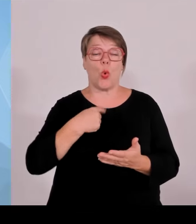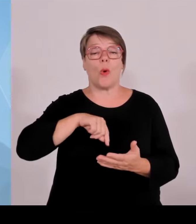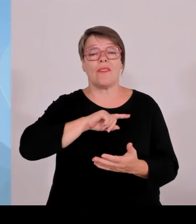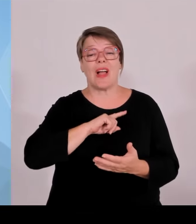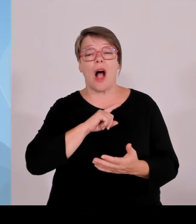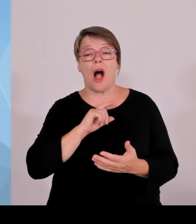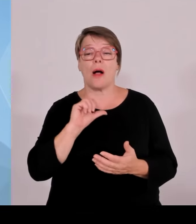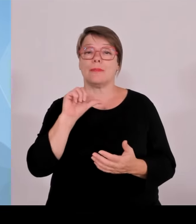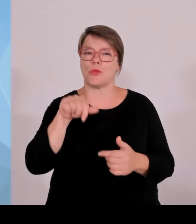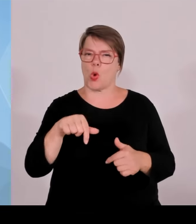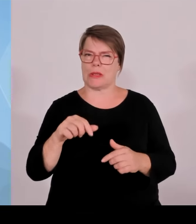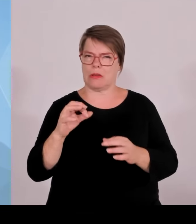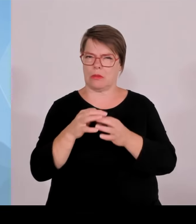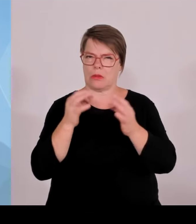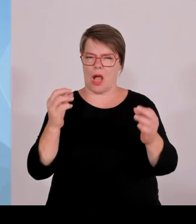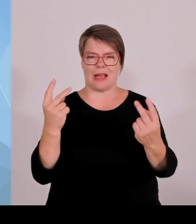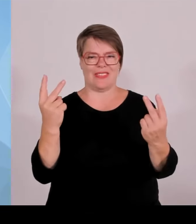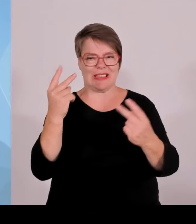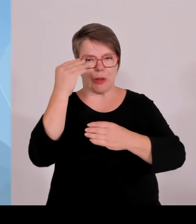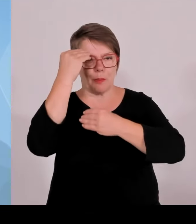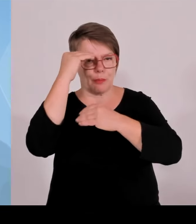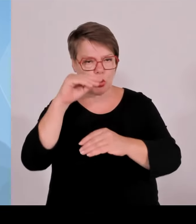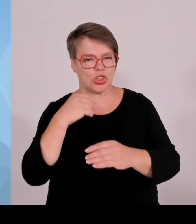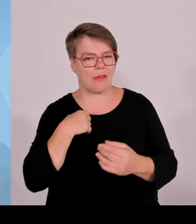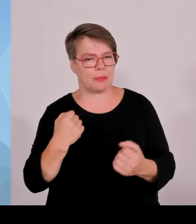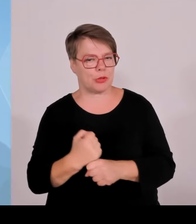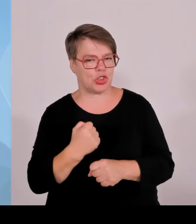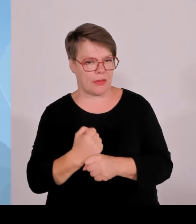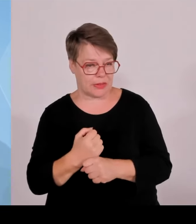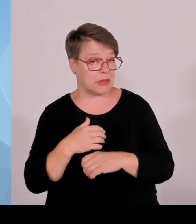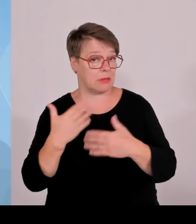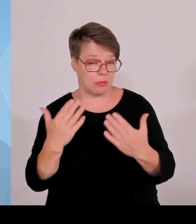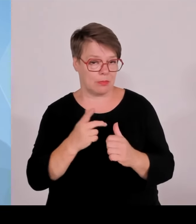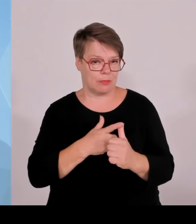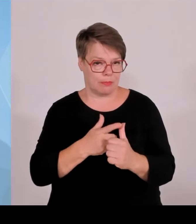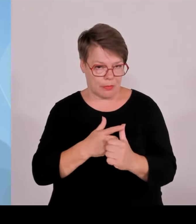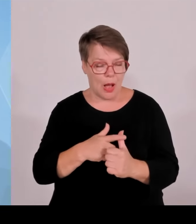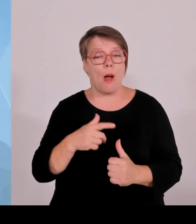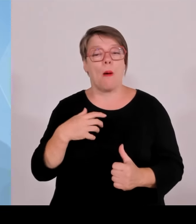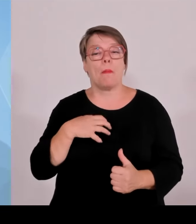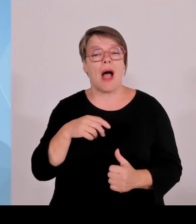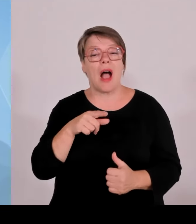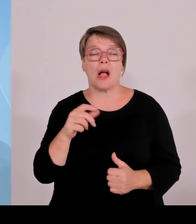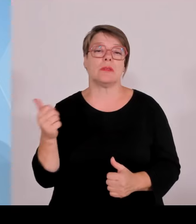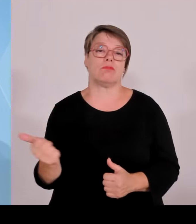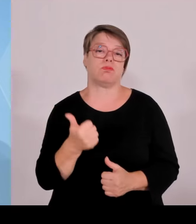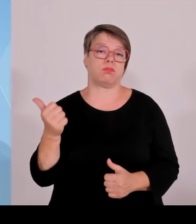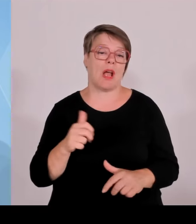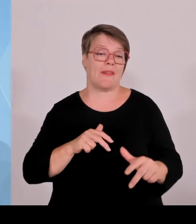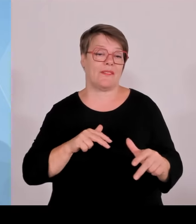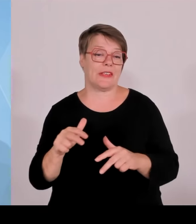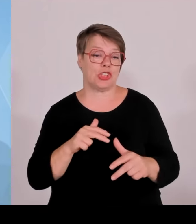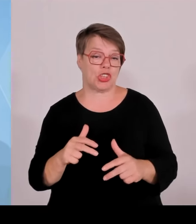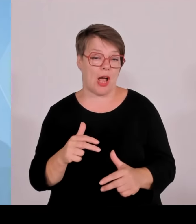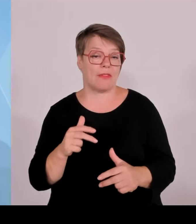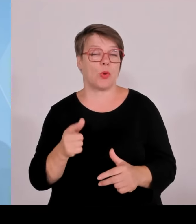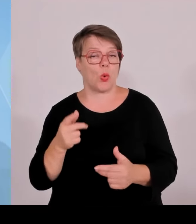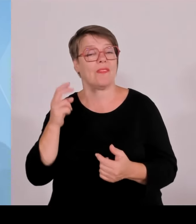Die Kollegen Blume und Aiwanger werden die Details dazu gleich ausführen. Ausgangspunkt zu allem ist natürlich die Hightechagenda